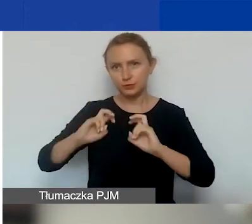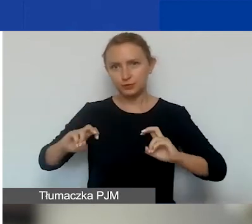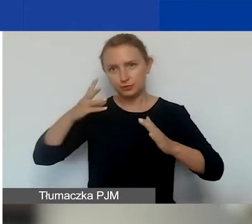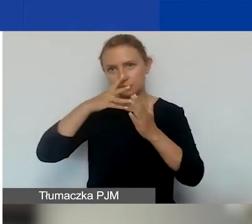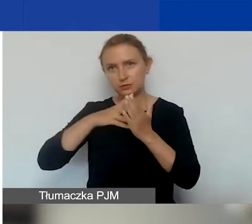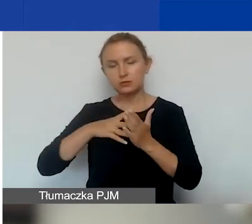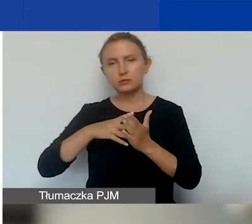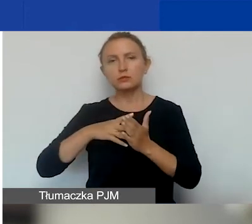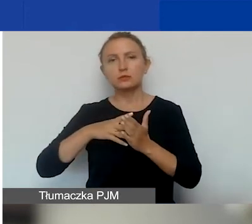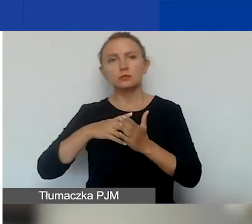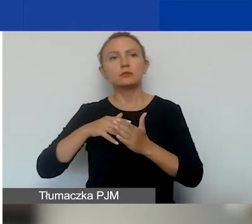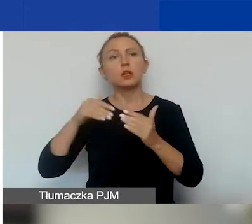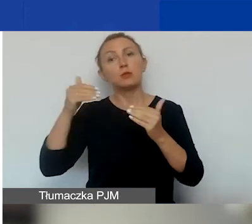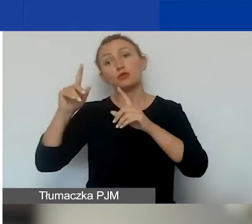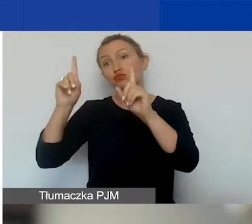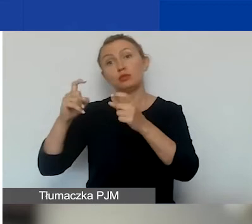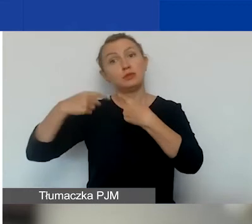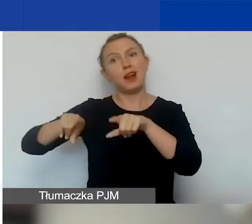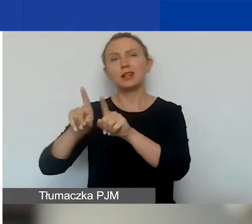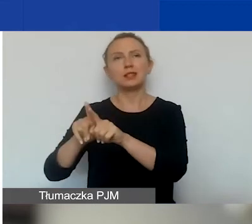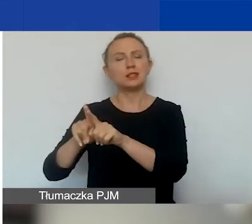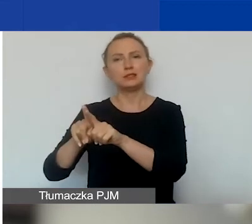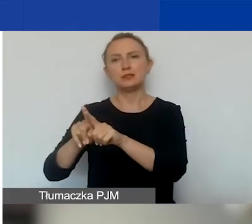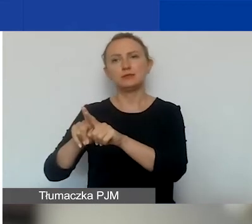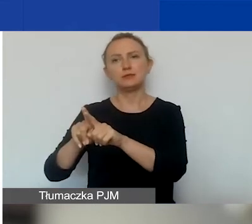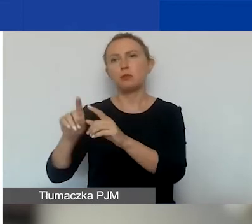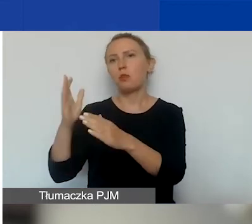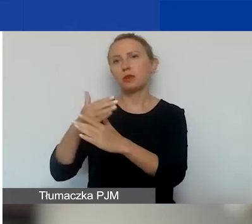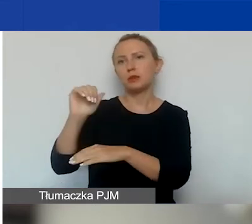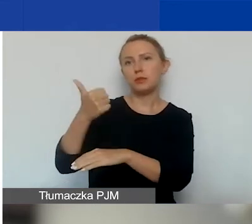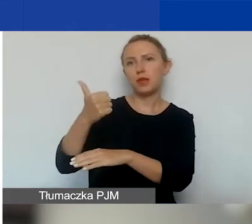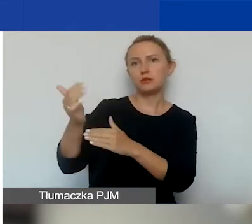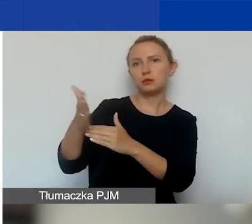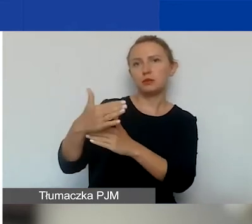i będzie można go zacząć realizować między 1 marca a 30 kwietnia.